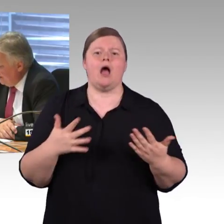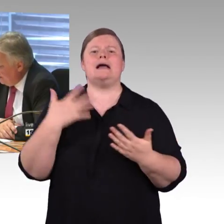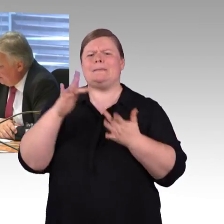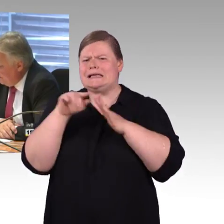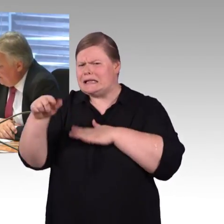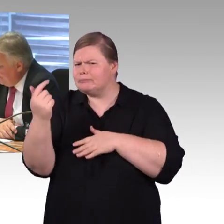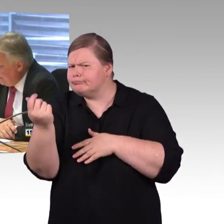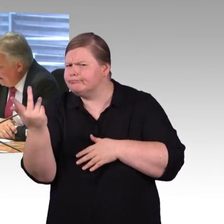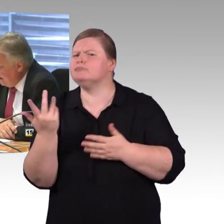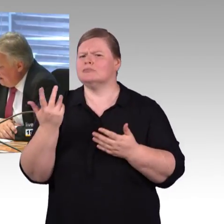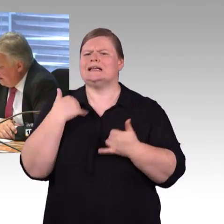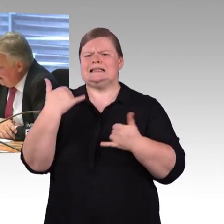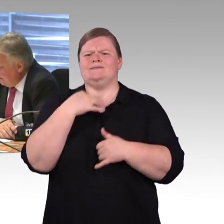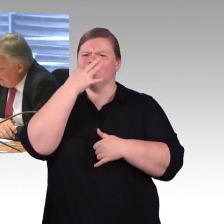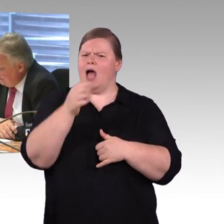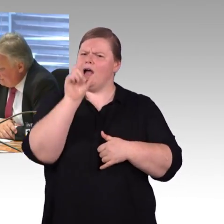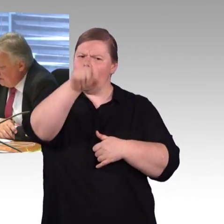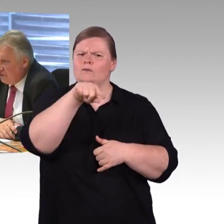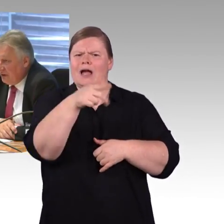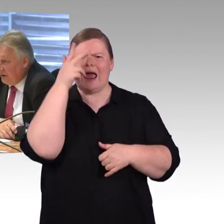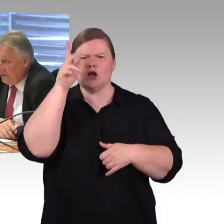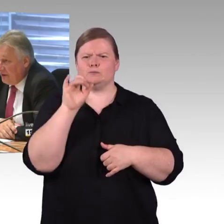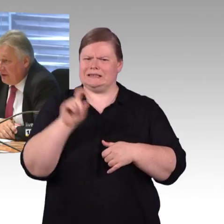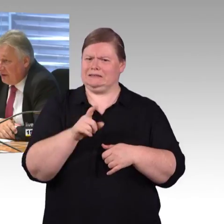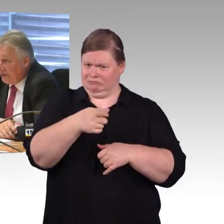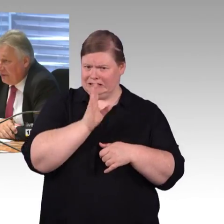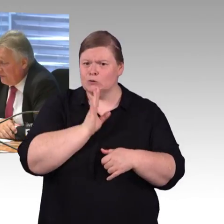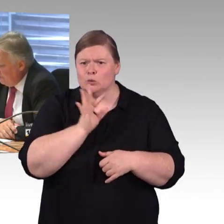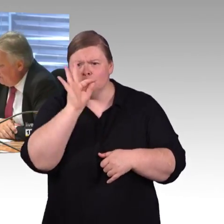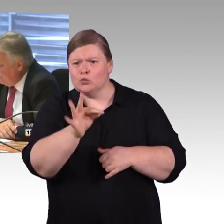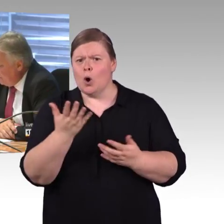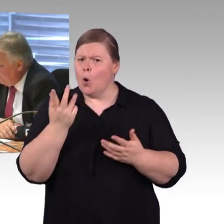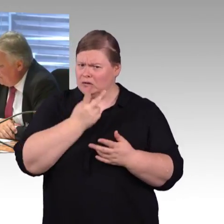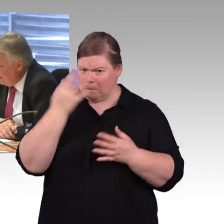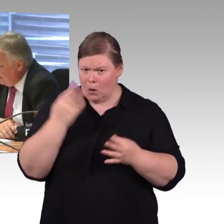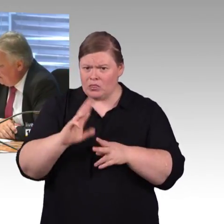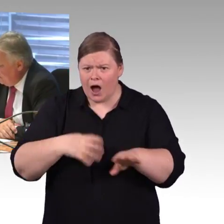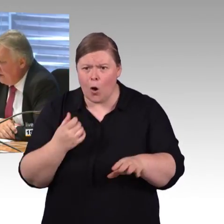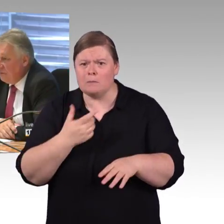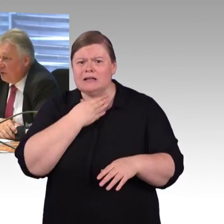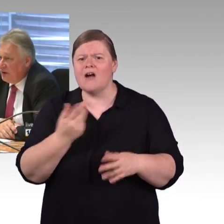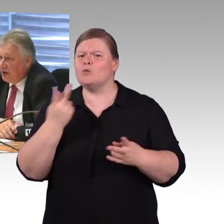Vielleicht können Sie da auch noch mal Missstände aus ihren vielen Beispielen nennen